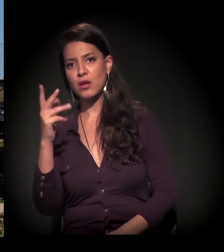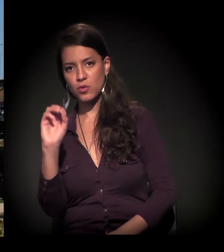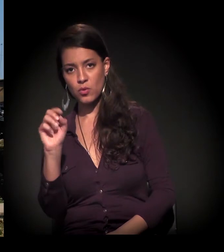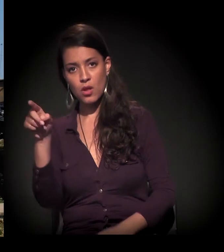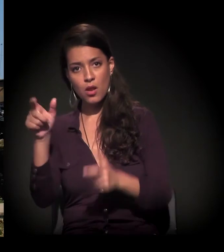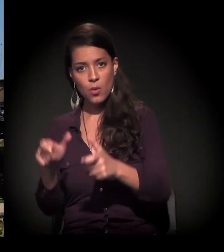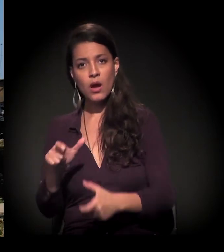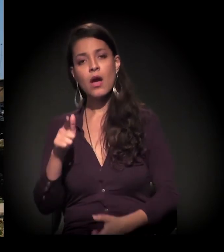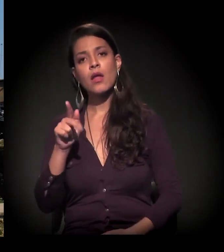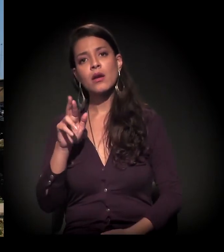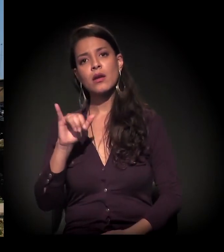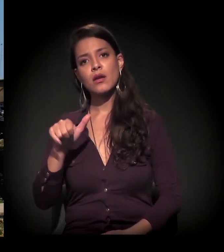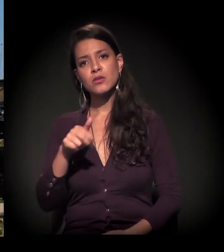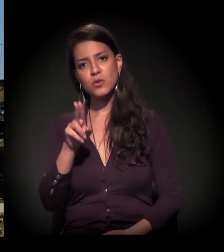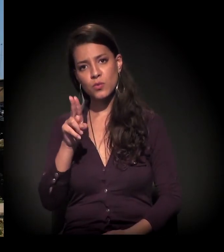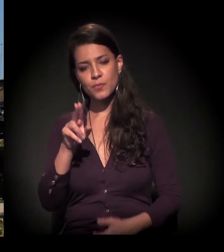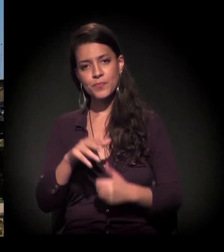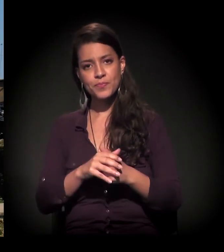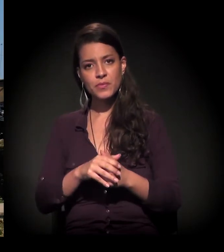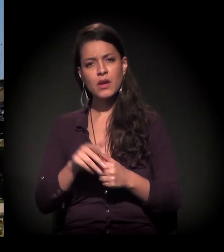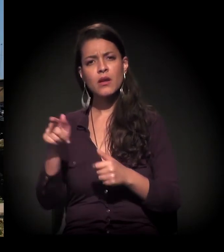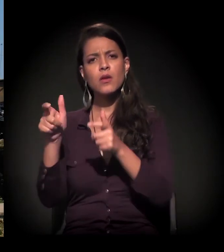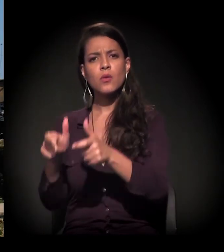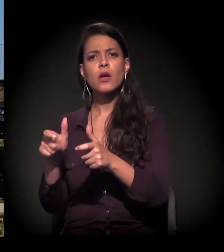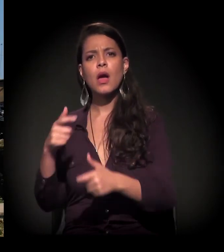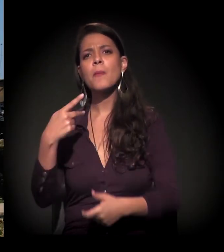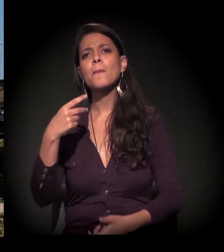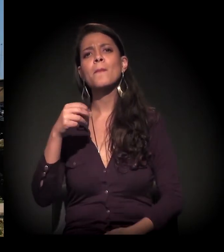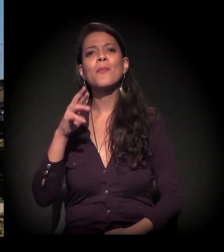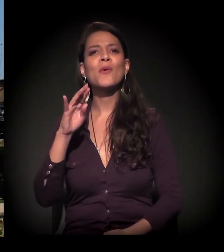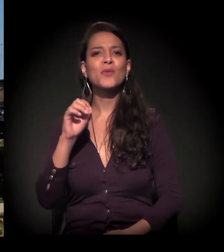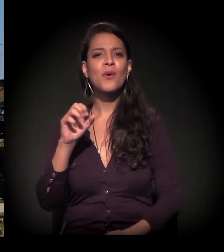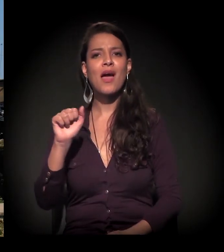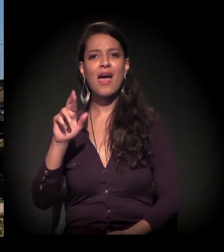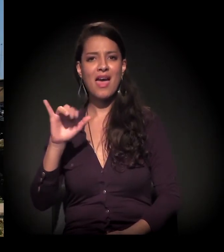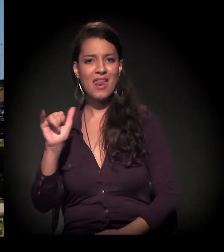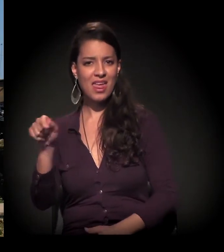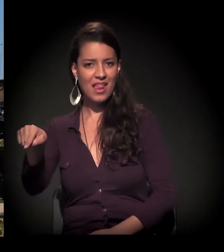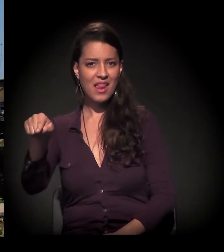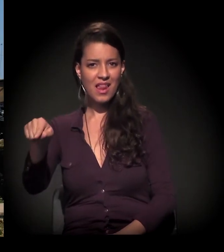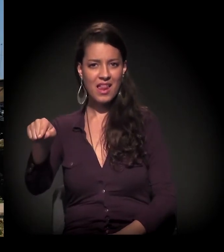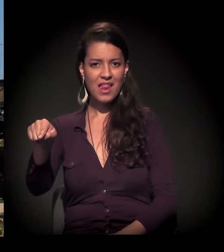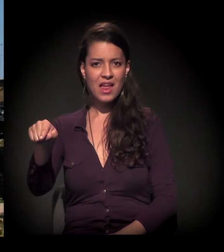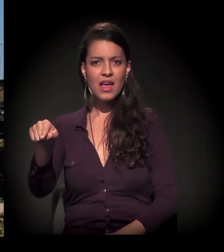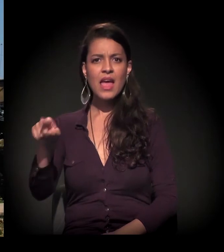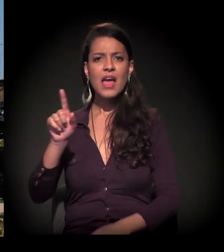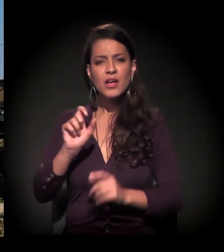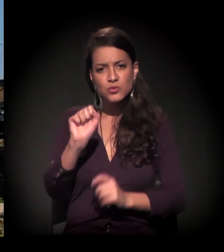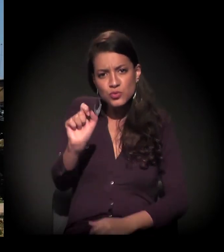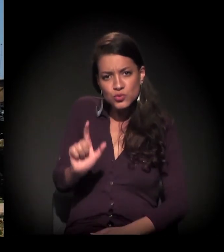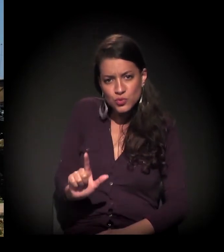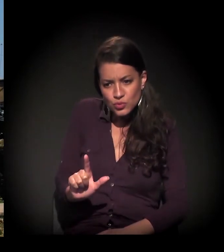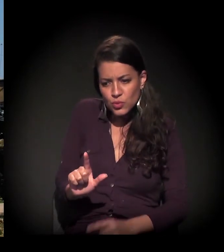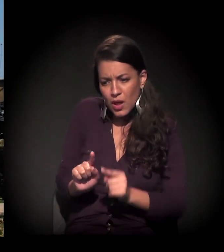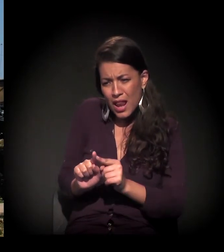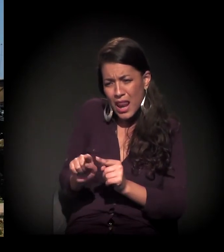É. No Grajaú. Lá no Porto de Areia. Lá no fim da Zona Sul de São Paulo.